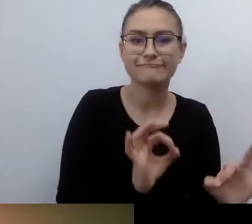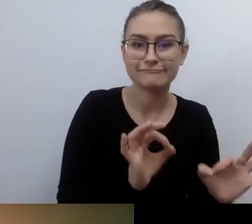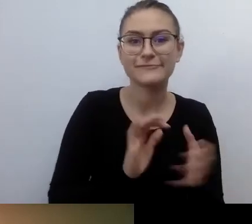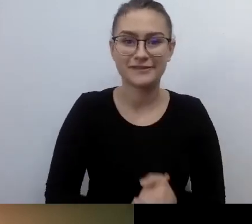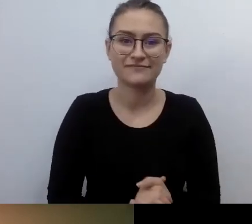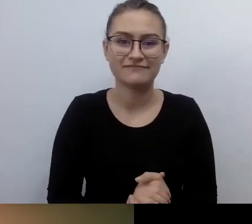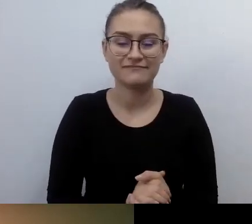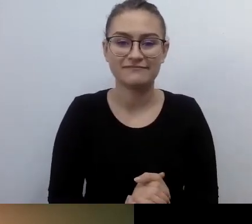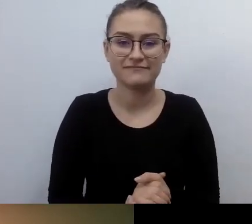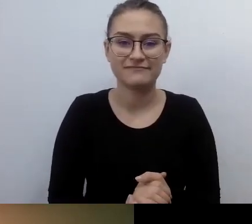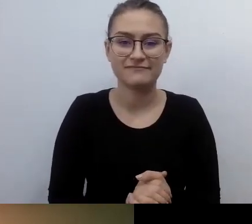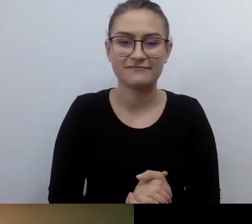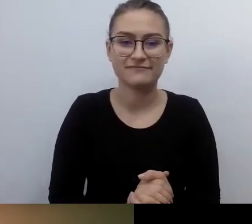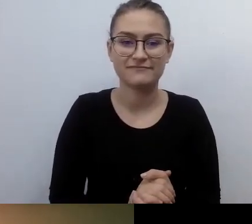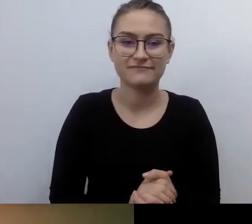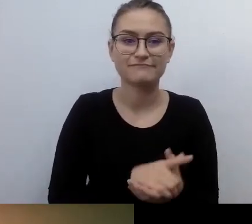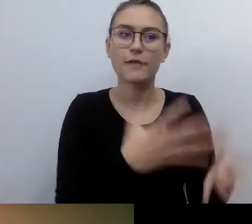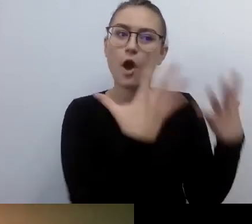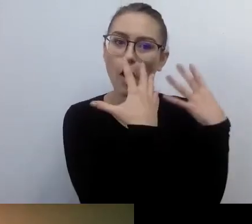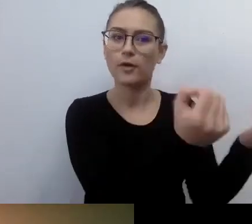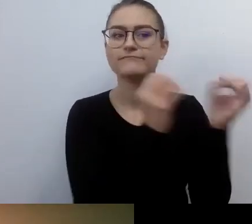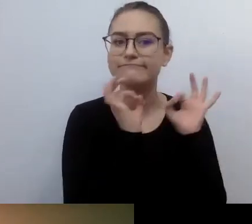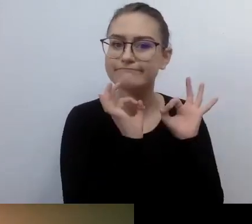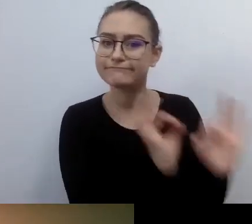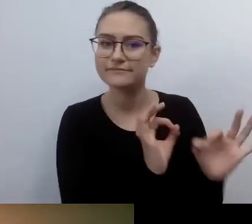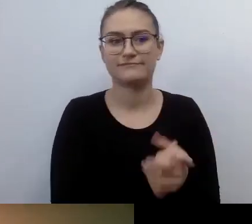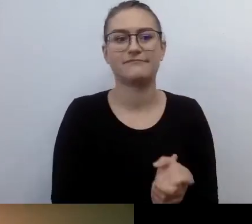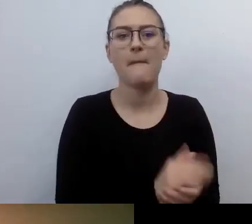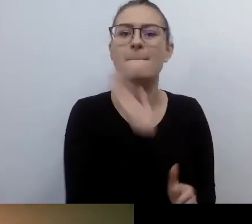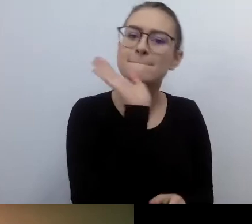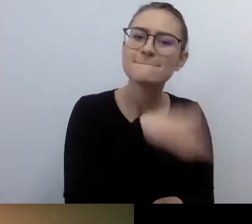I w pełnym komforcie będą mogły uczestniczyć